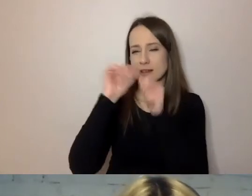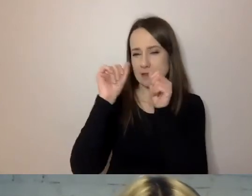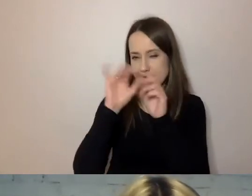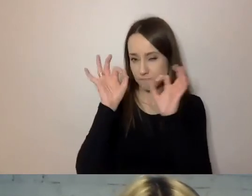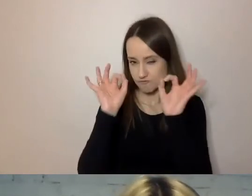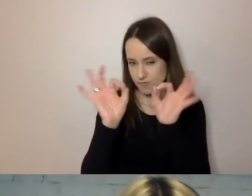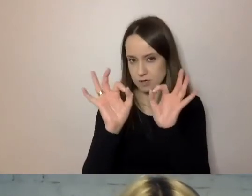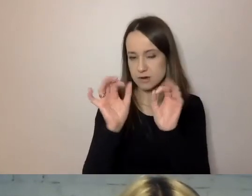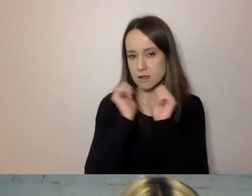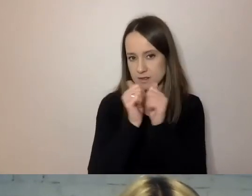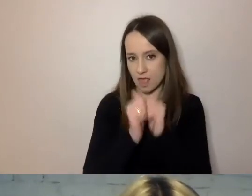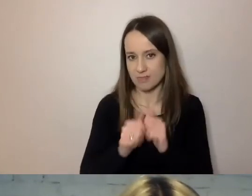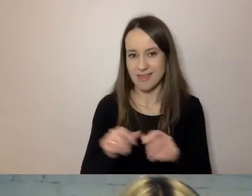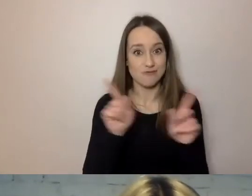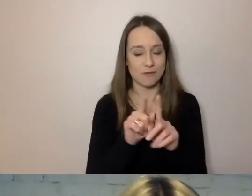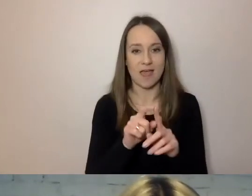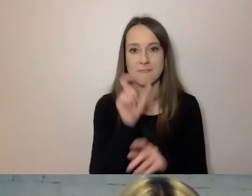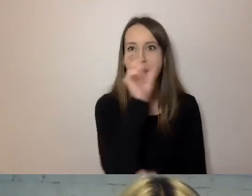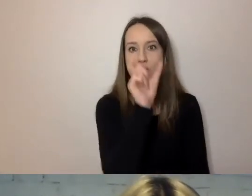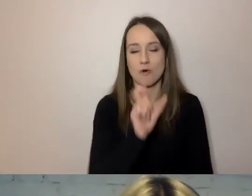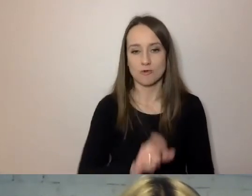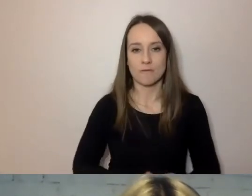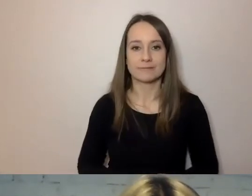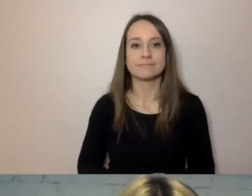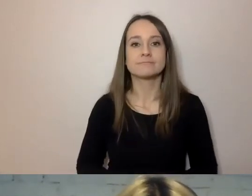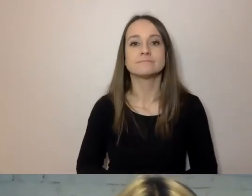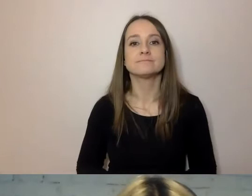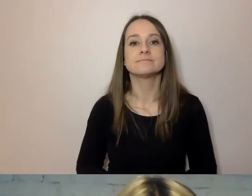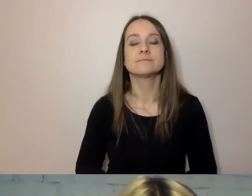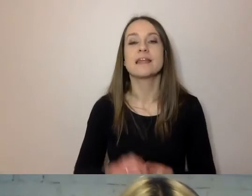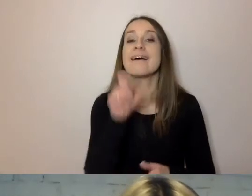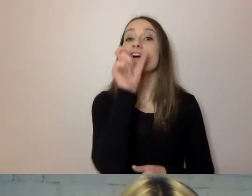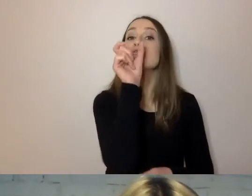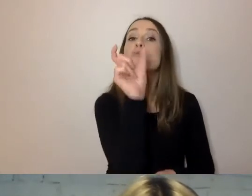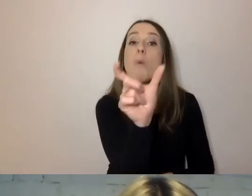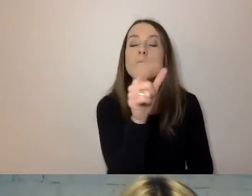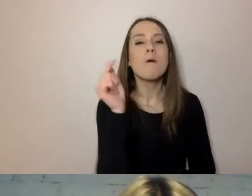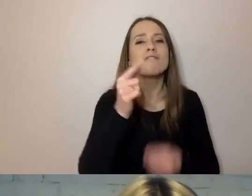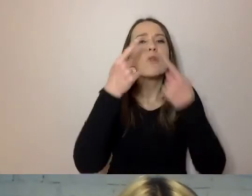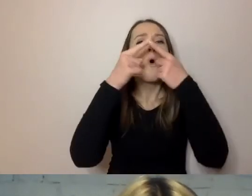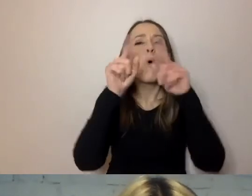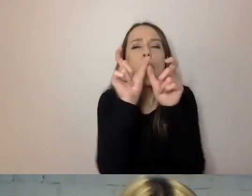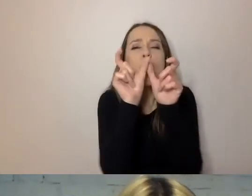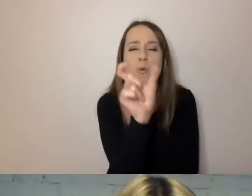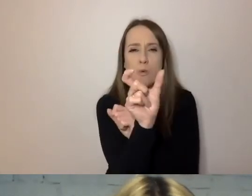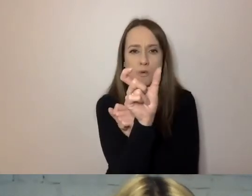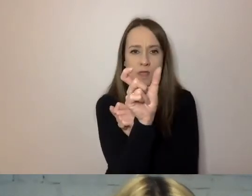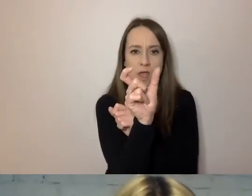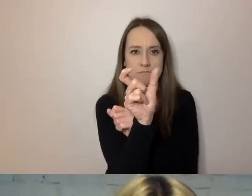To samo dotyczy wyrazów. Wyrazy powinny być krótkie. Krótkie wyrazy mózg przyswaja łatwiej.